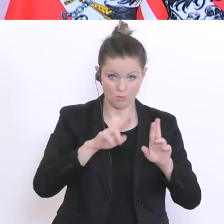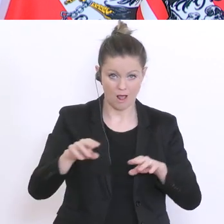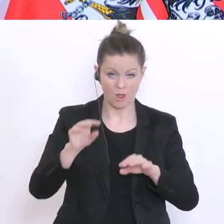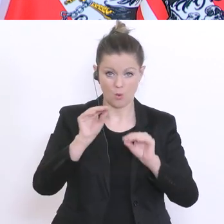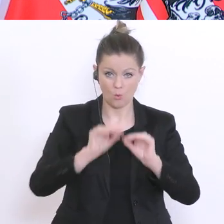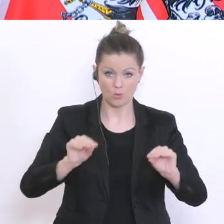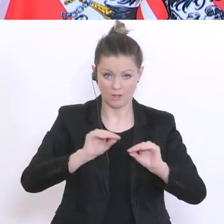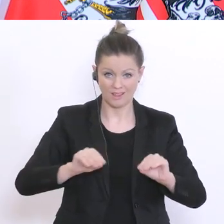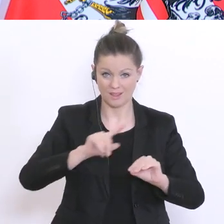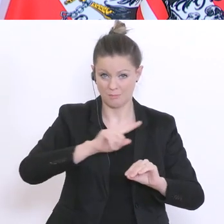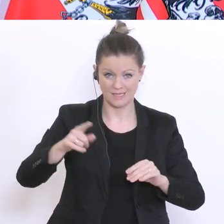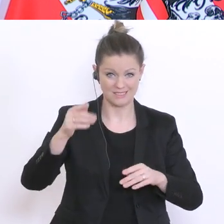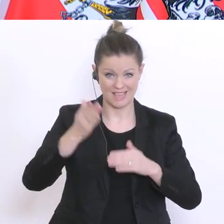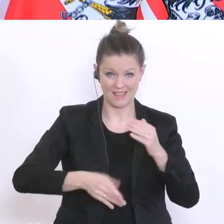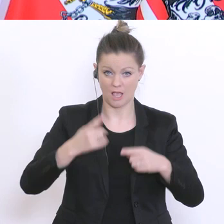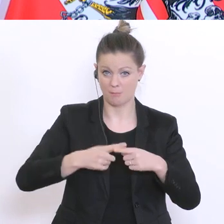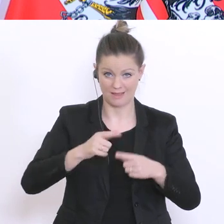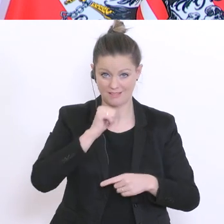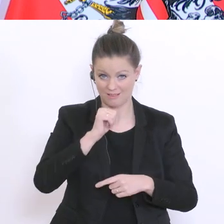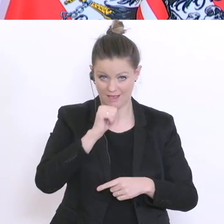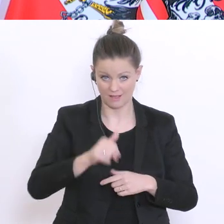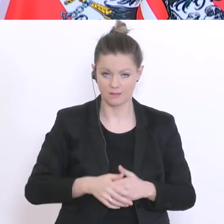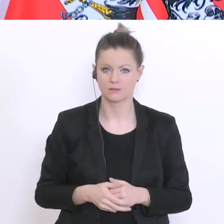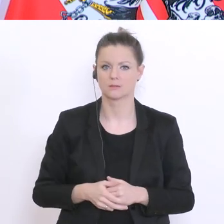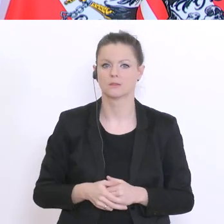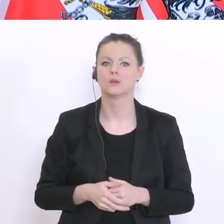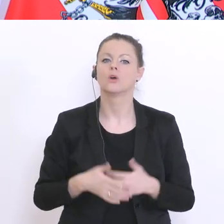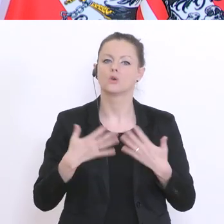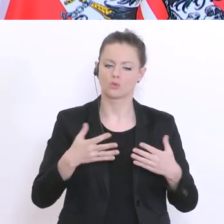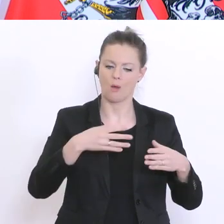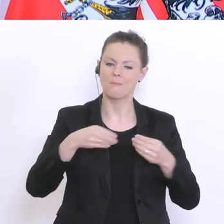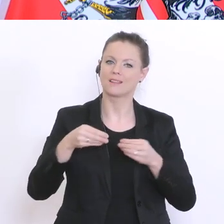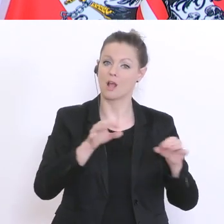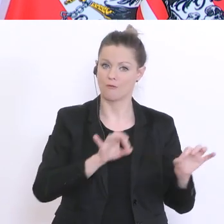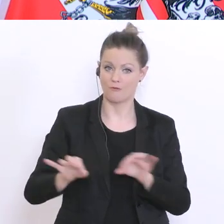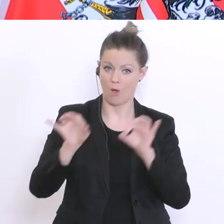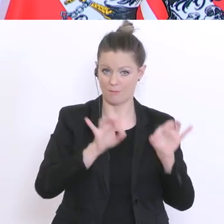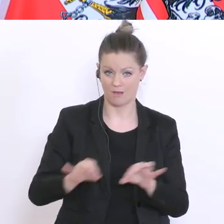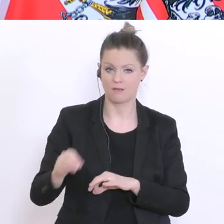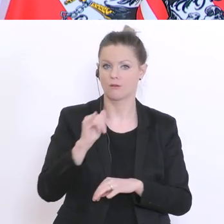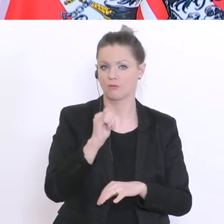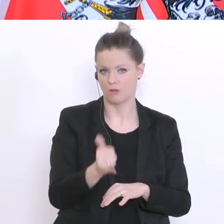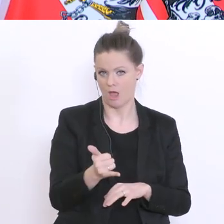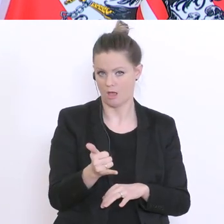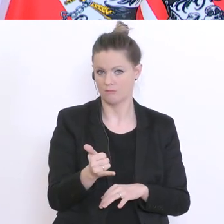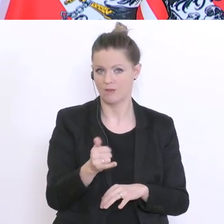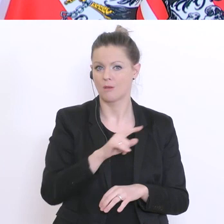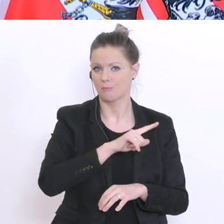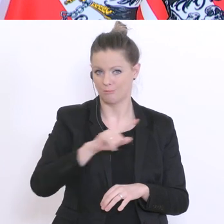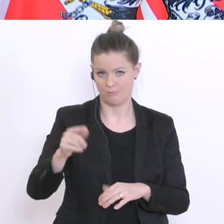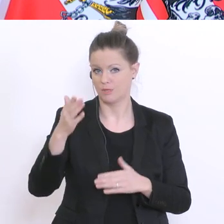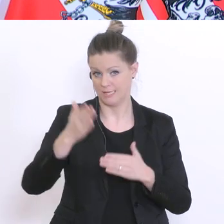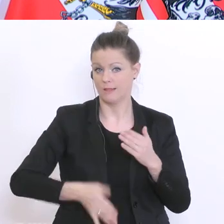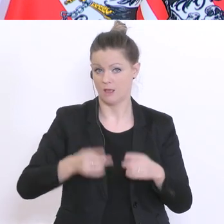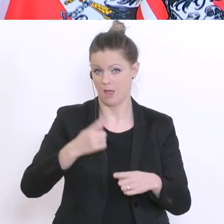Die Materialien werden so hergerichtet für die Zeit bis April, bis Ende April. Wenn es